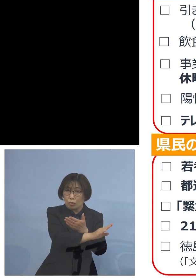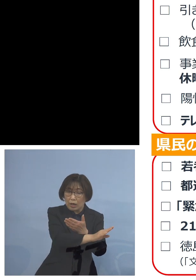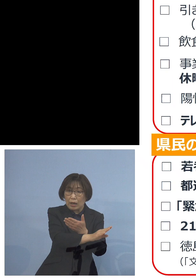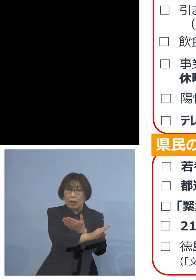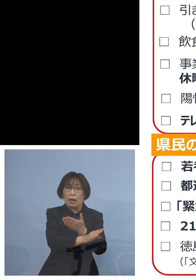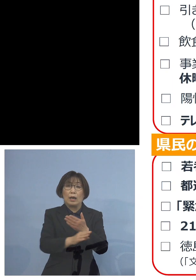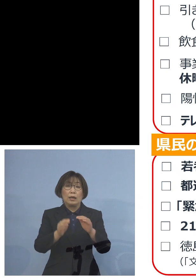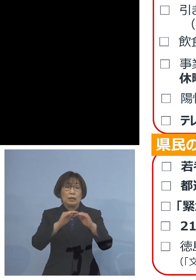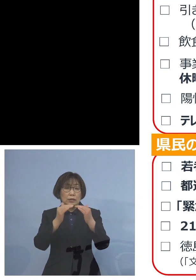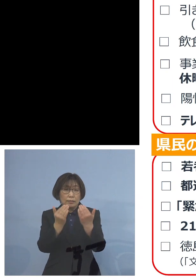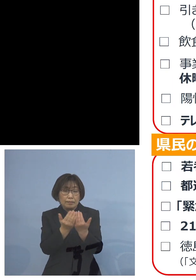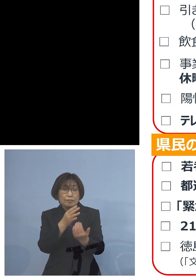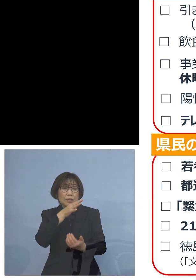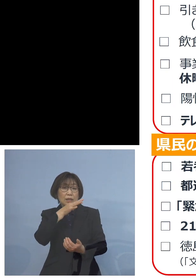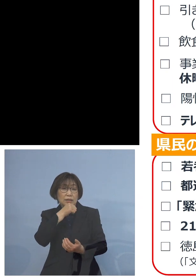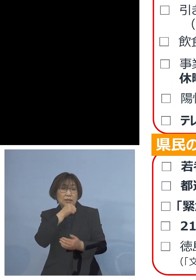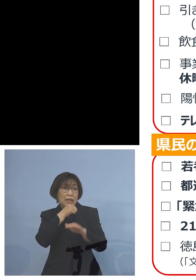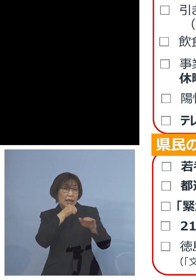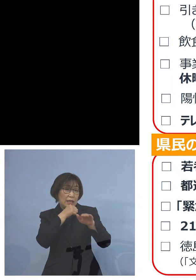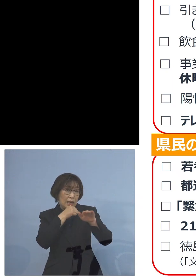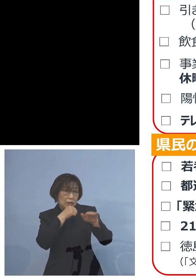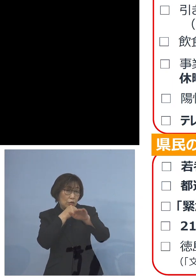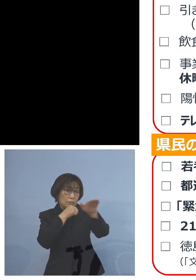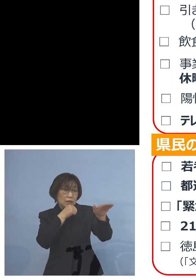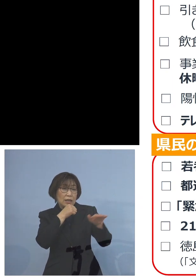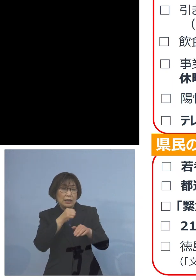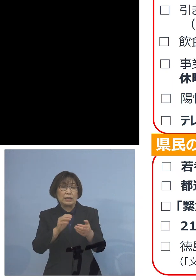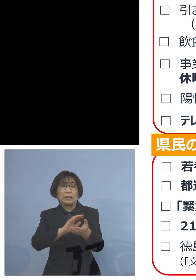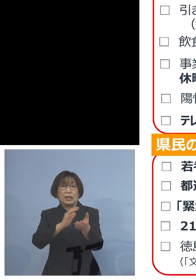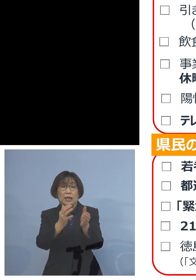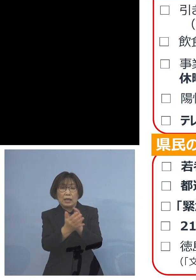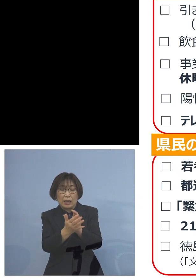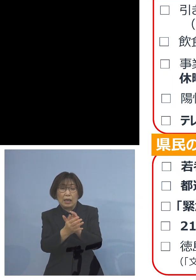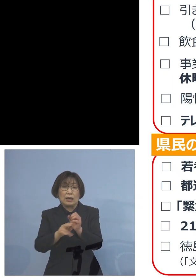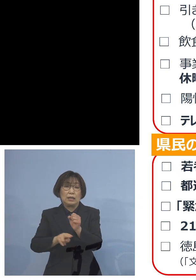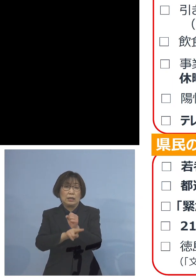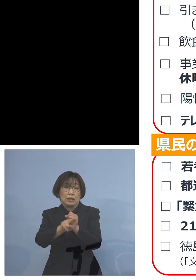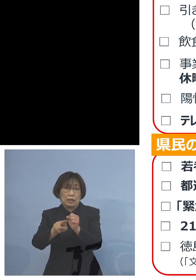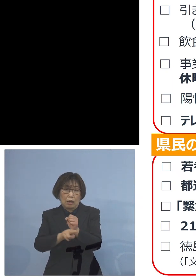この変異株猛威を振るう あるいは重症化しやすい